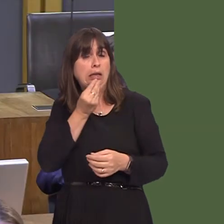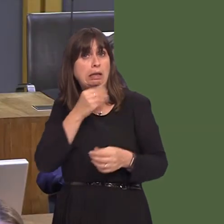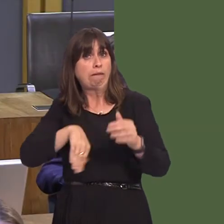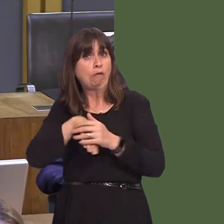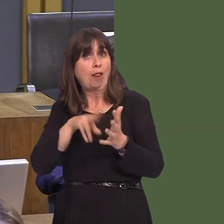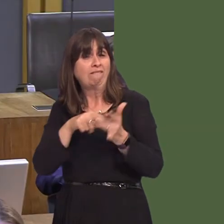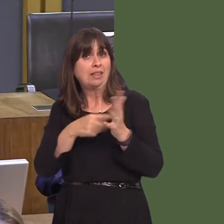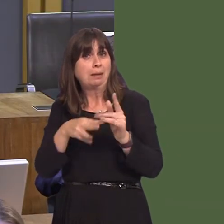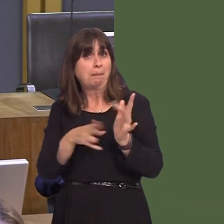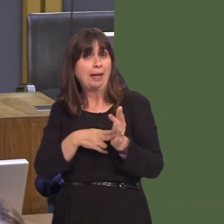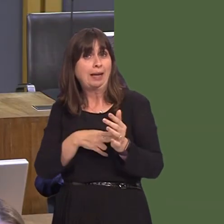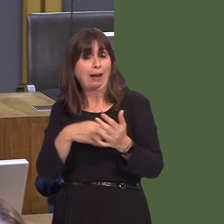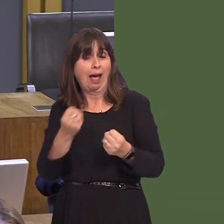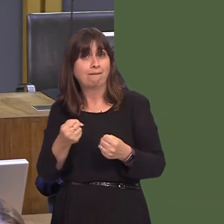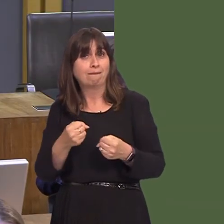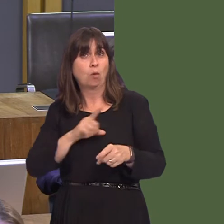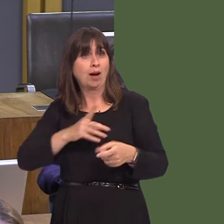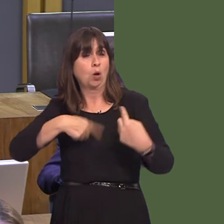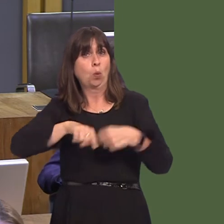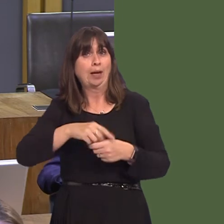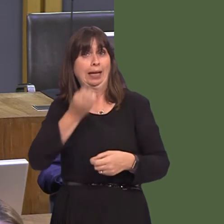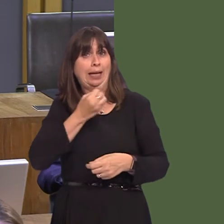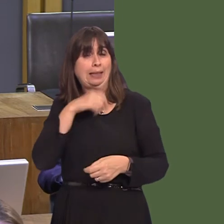way out of this problem, obviously, so my main question to you is: have you had any